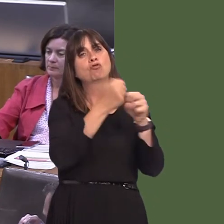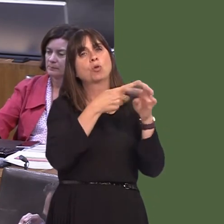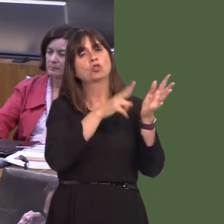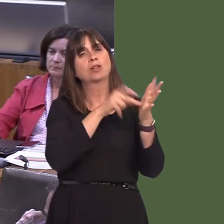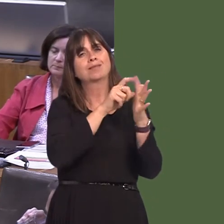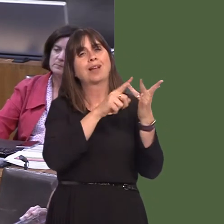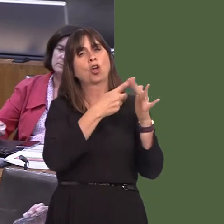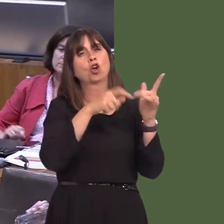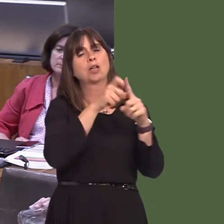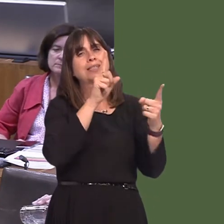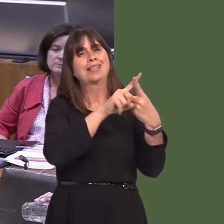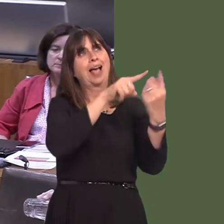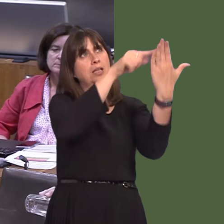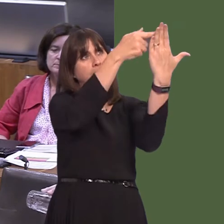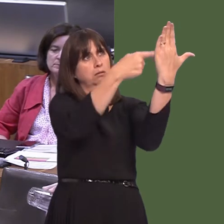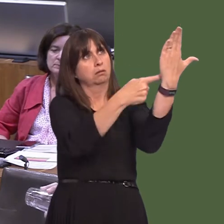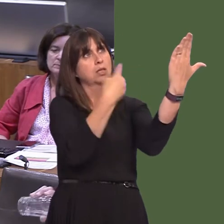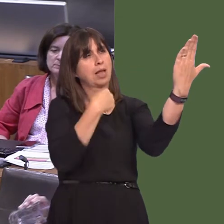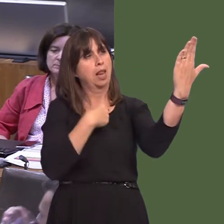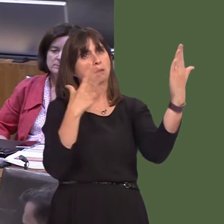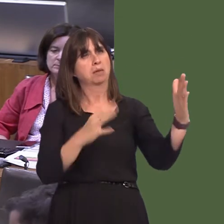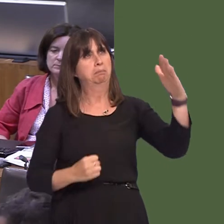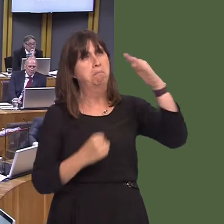the areas for which the authority is responsible, in the shortest possible time.